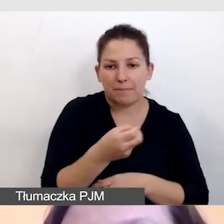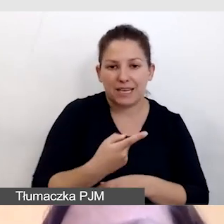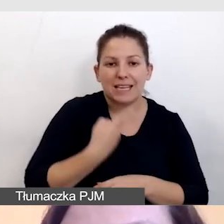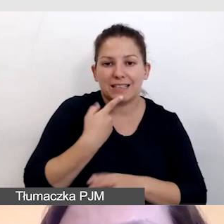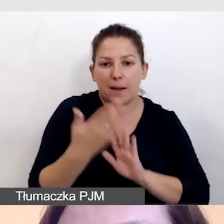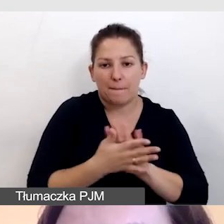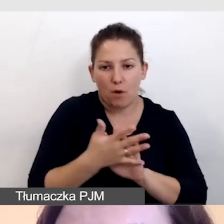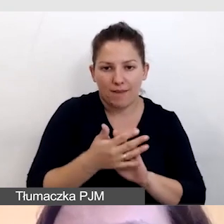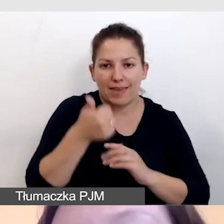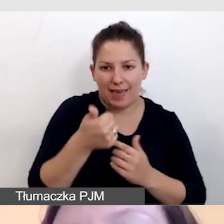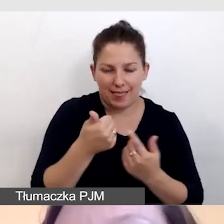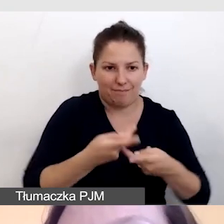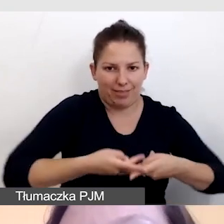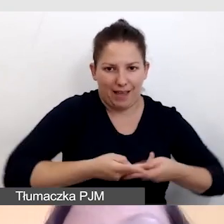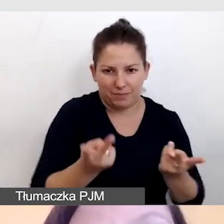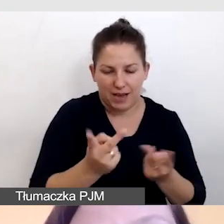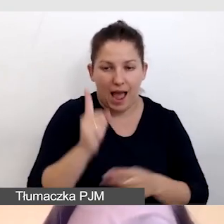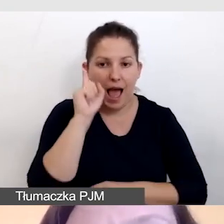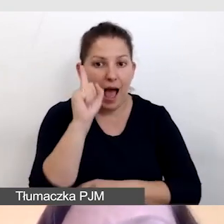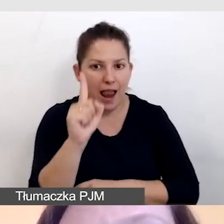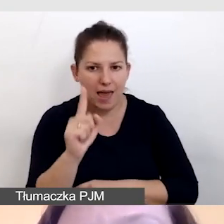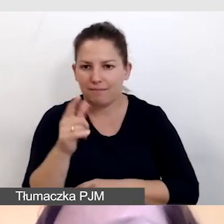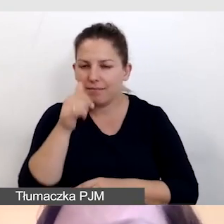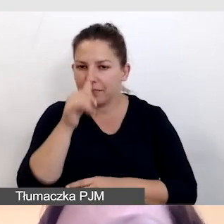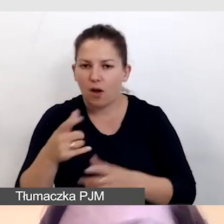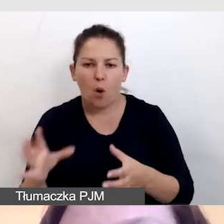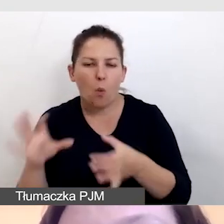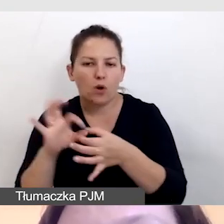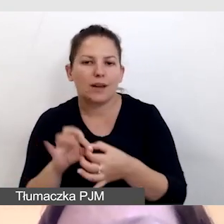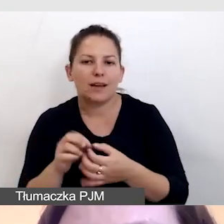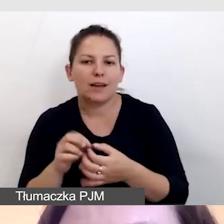w jednej transmisji, ale nie łączymy różnych form tłumaczeń.